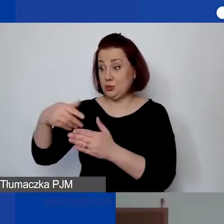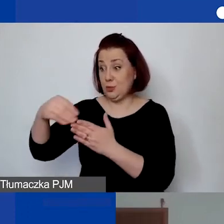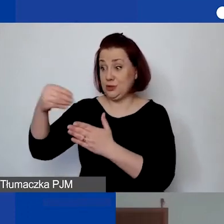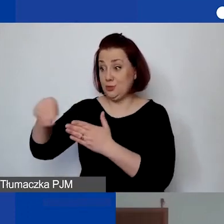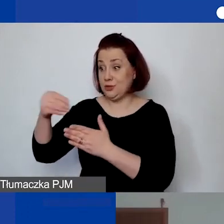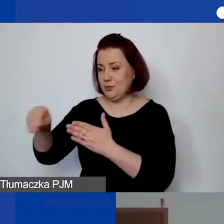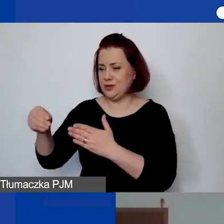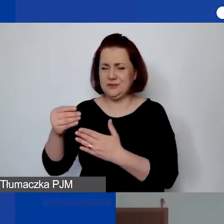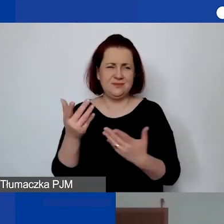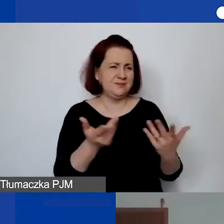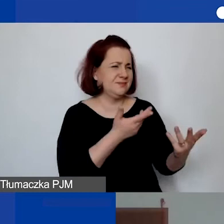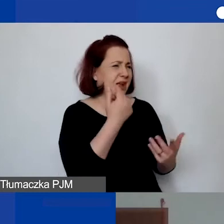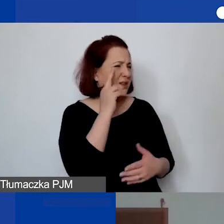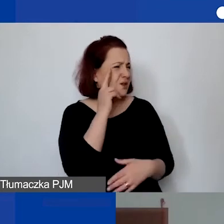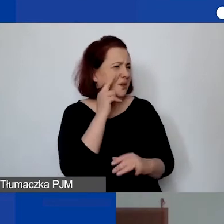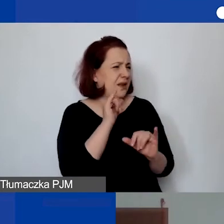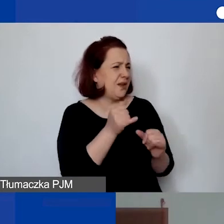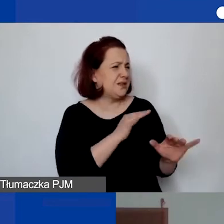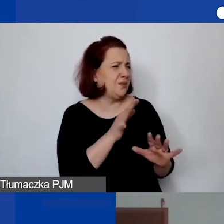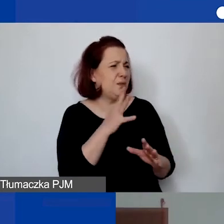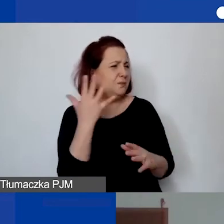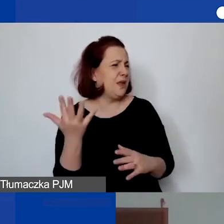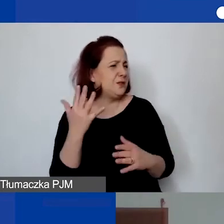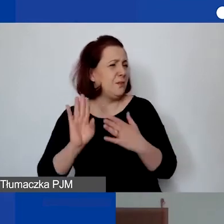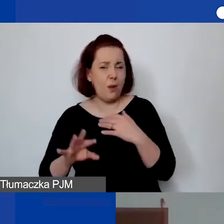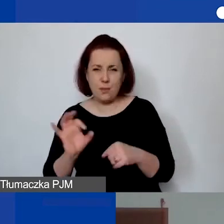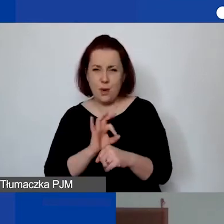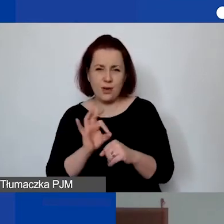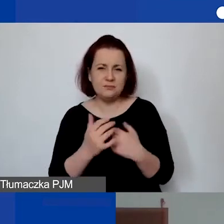Nie rozumiem, w jaki sposób pięć lat po projekcie płacić. Mogą państwo w zależności,